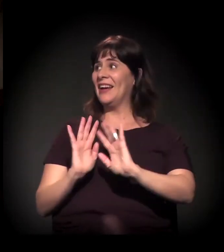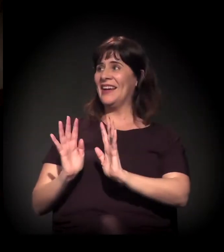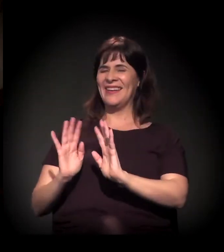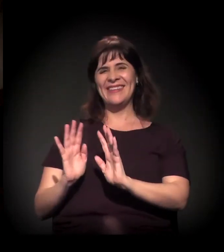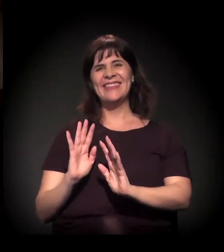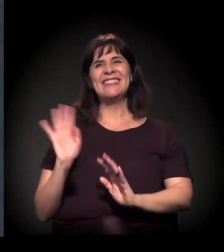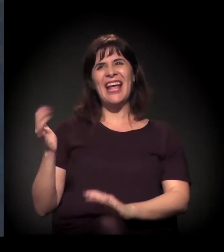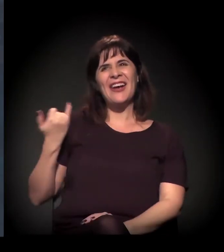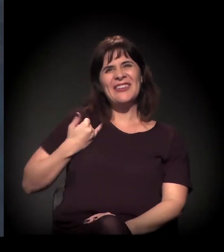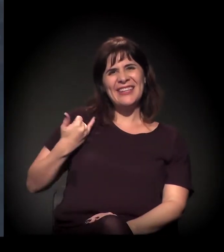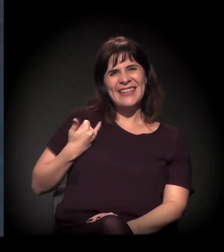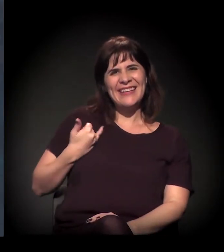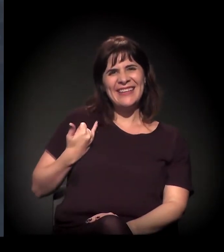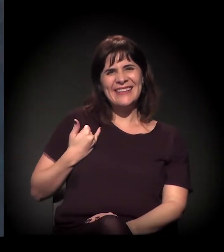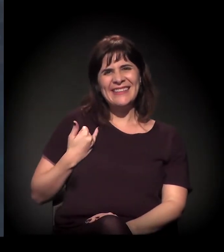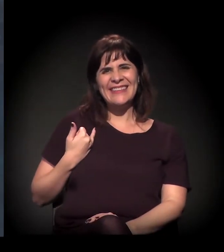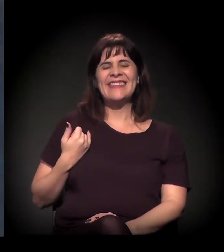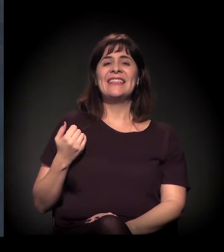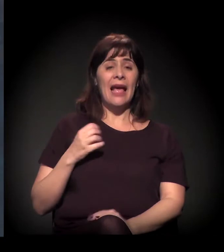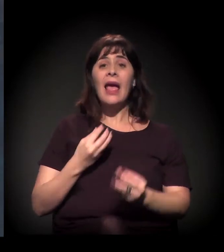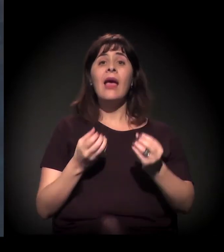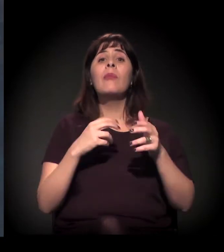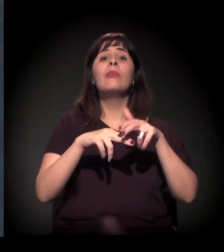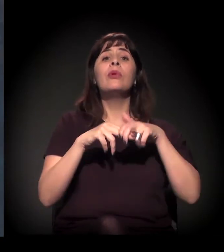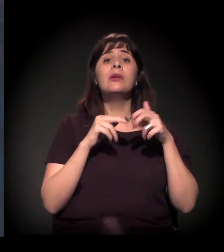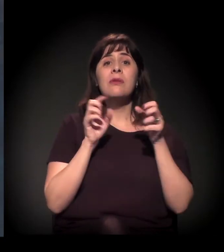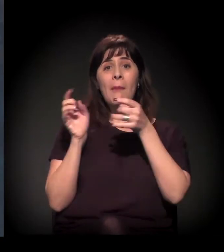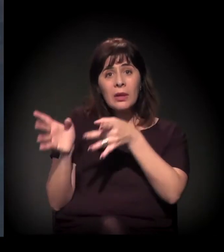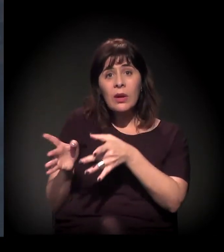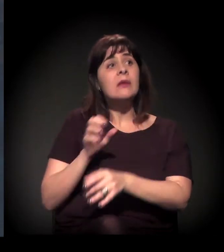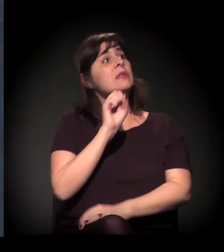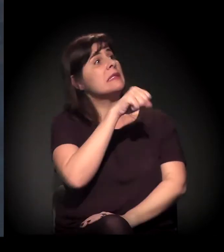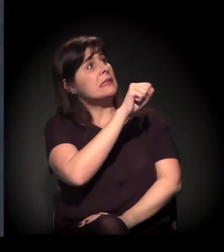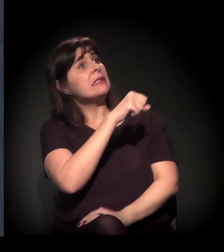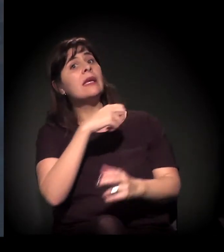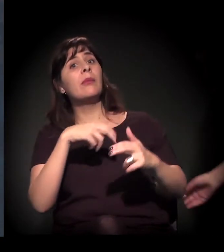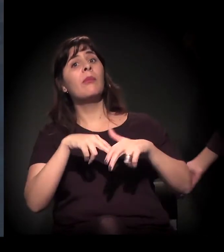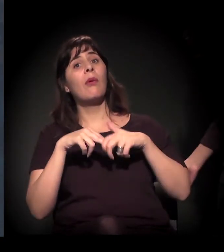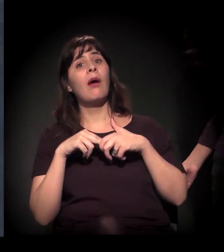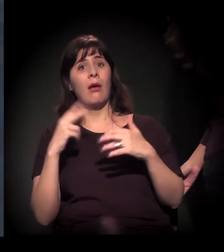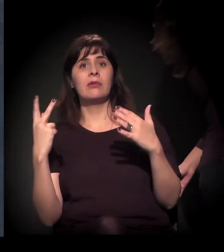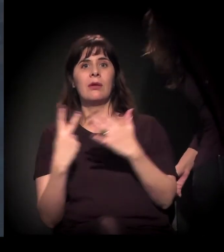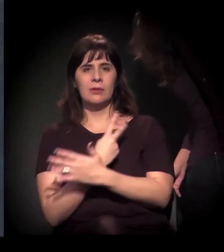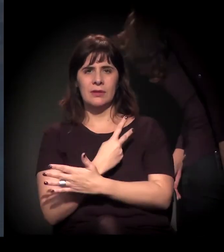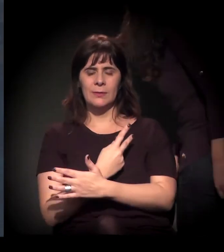Mas foi a forma como ele foi abandonado, não é? Isso! Isso! Pelo o que aconteceu. Pelo crime.